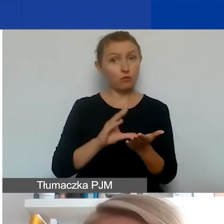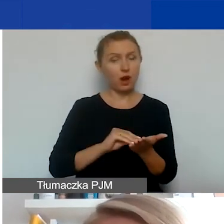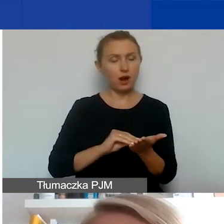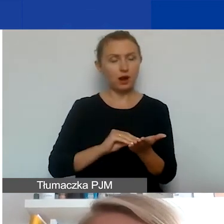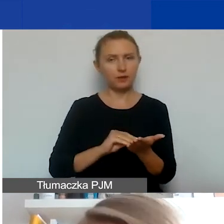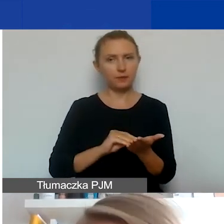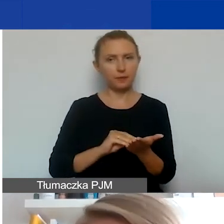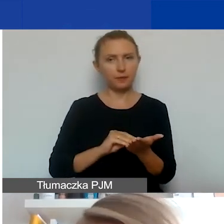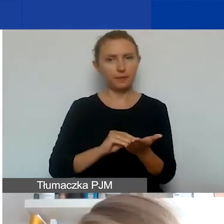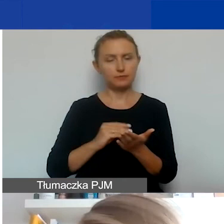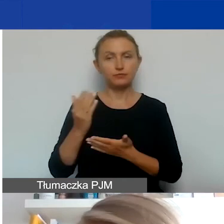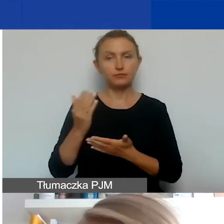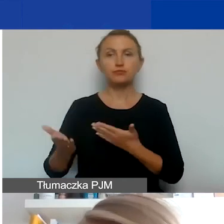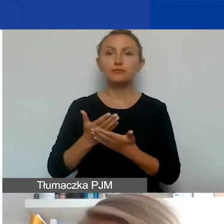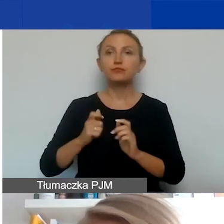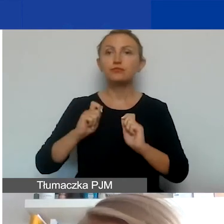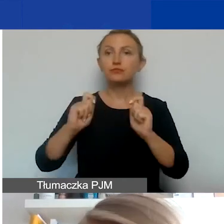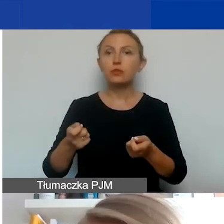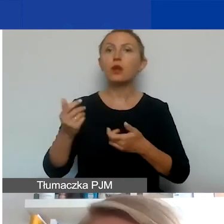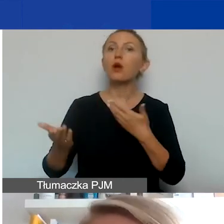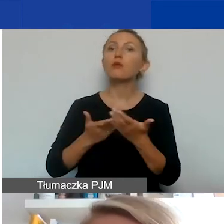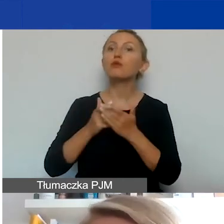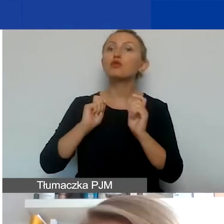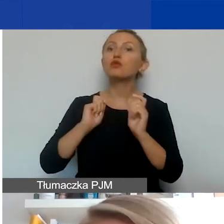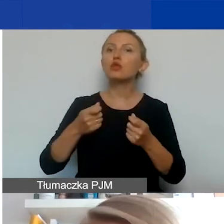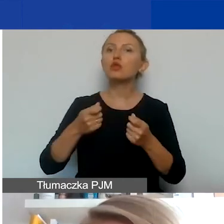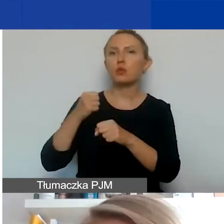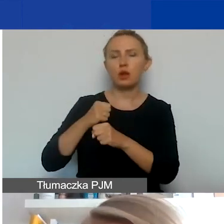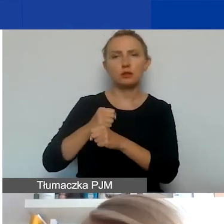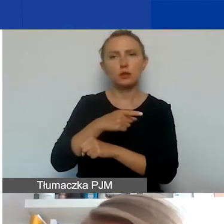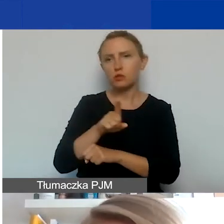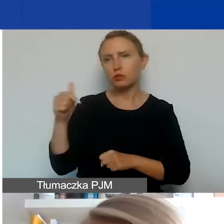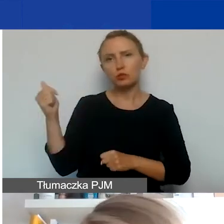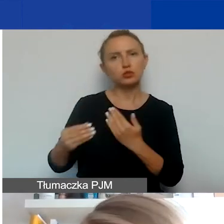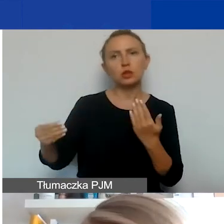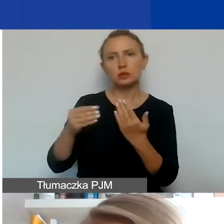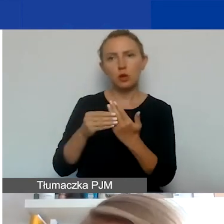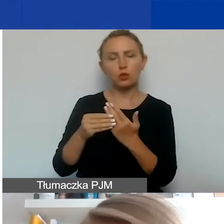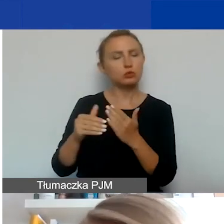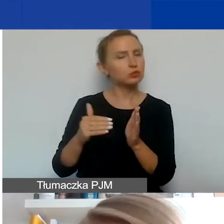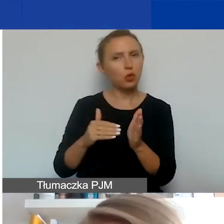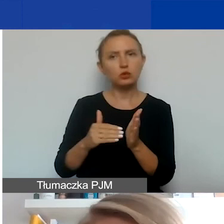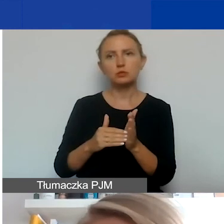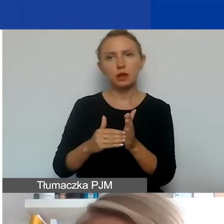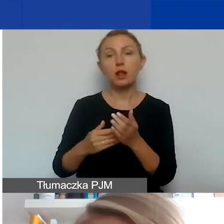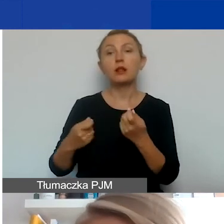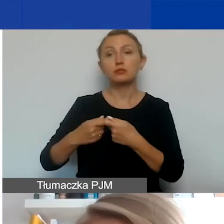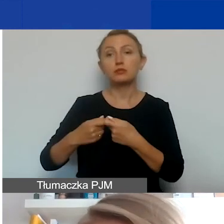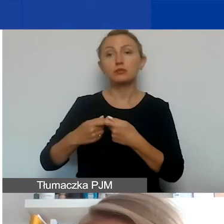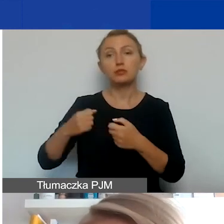składając wniosek jako wniosek partnerski, będziecie musieli załączyć koniecznie, żeby partner mógł być uznany za partnera